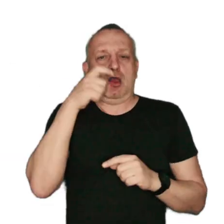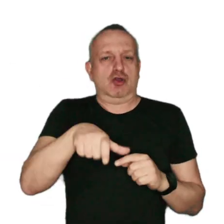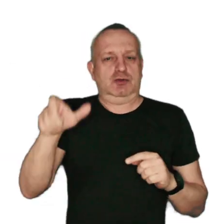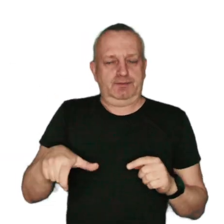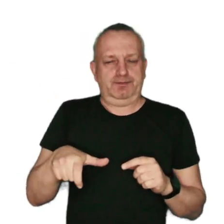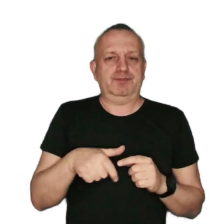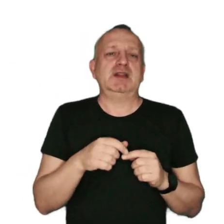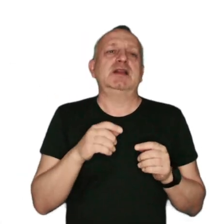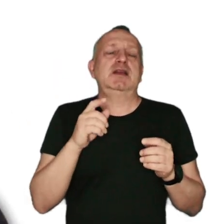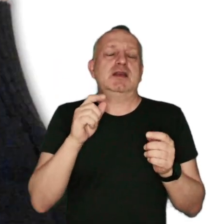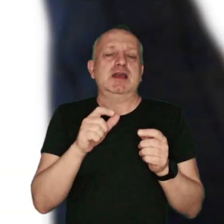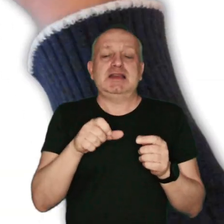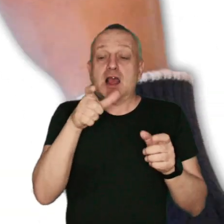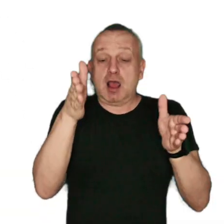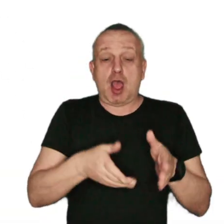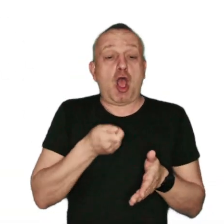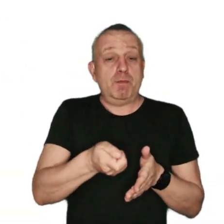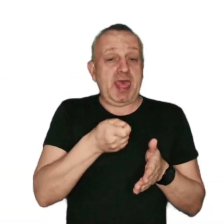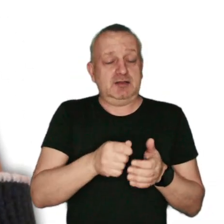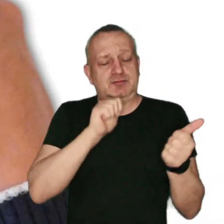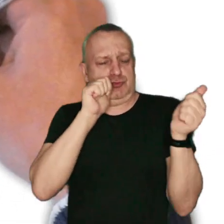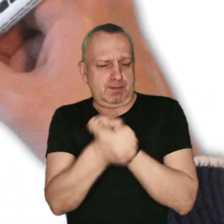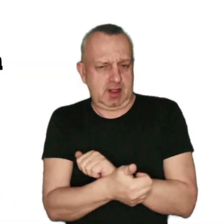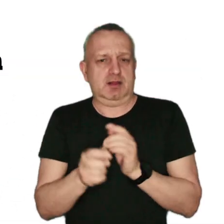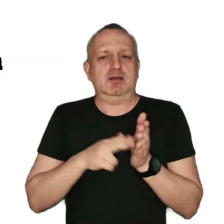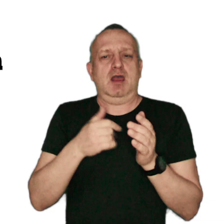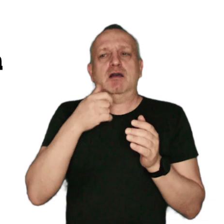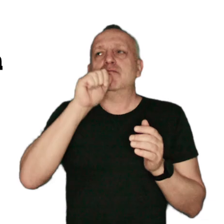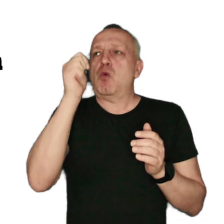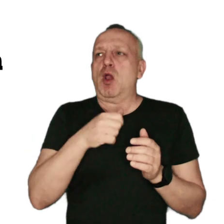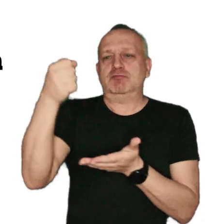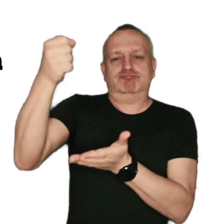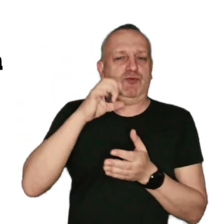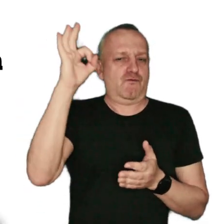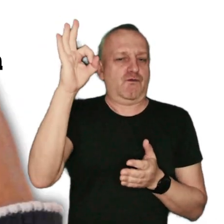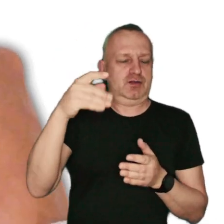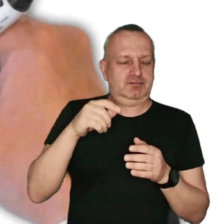Zastąp przestarzały kocioł, piecem z certyfikatem unijnym gwarantującym zachowanie norm emisyjnych